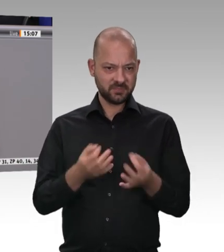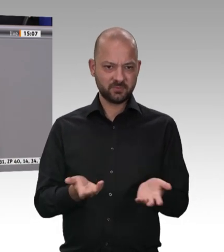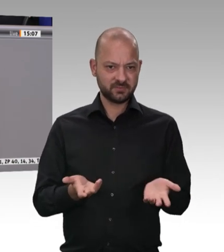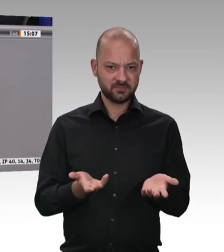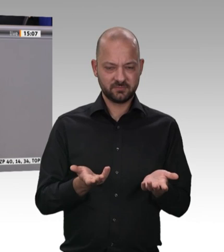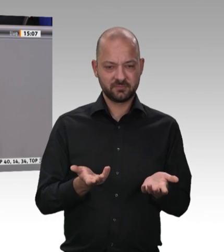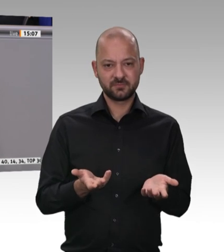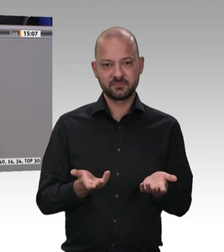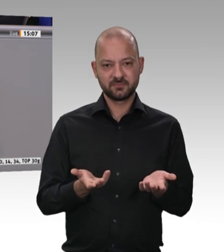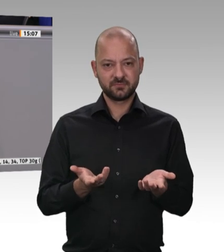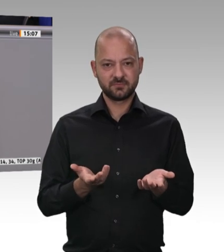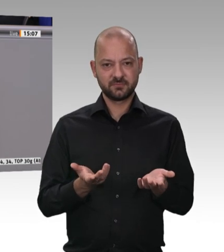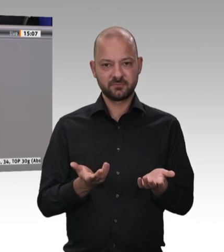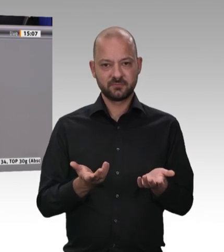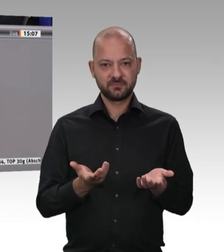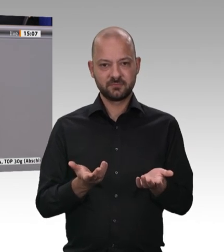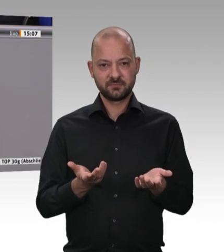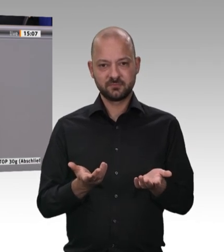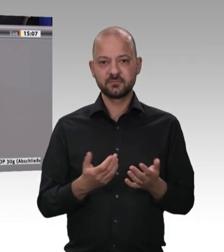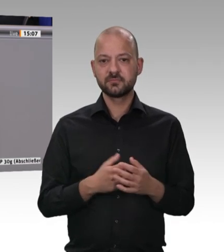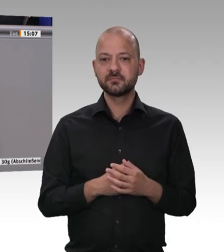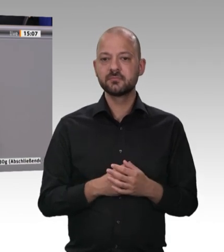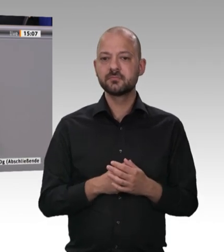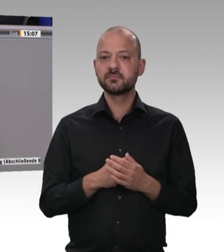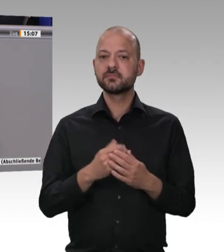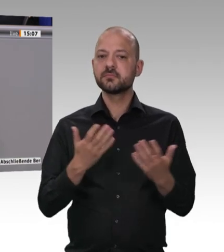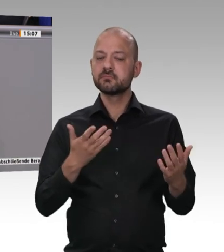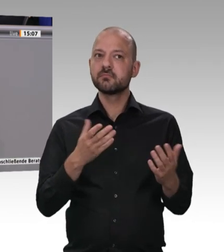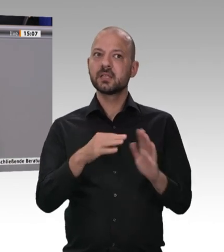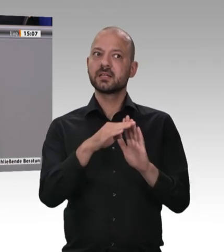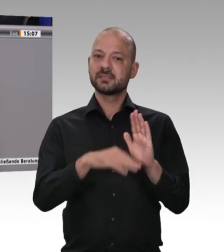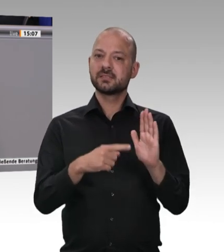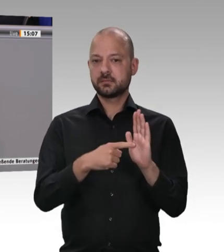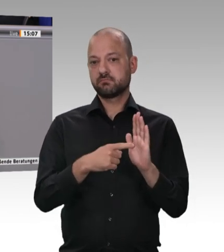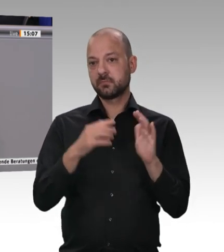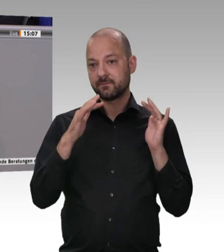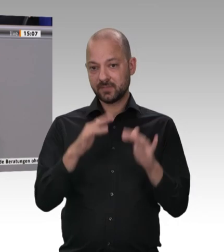für die Einhaltung der Arbeitsschutzbestimmungen, der Gesundheitsschutzbestimmungen und anderer